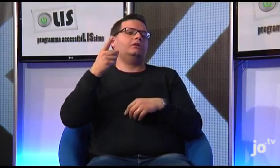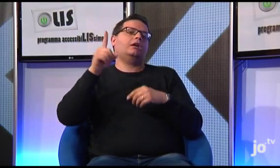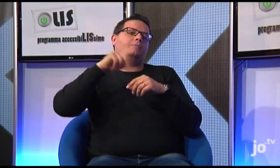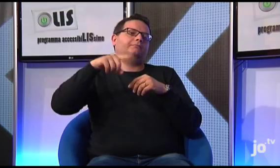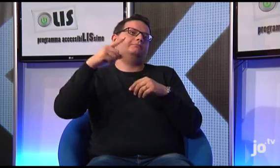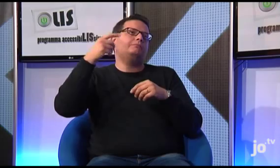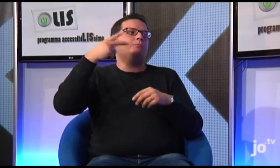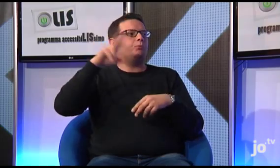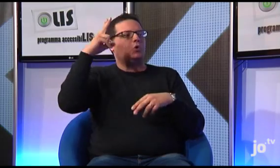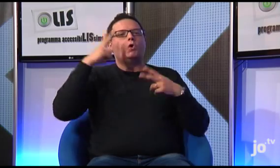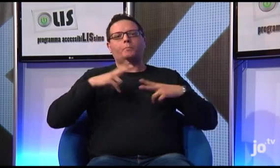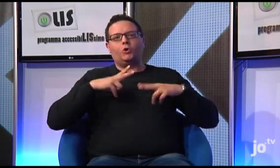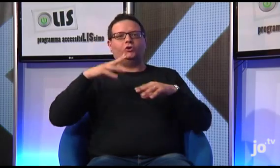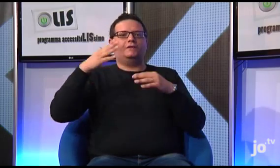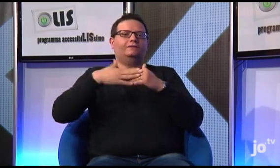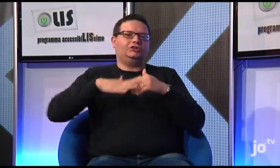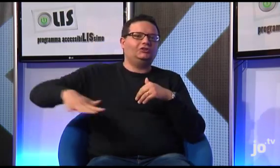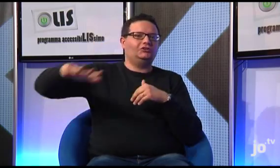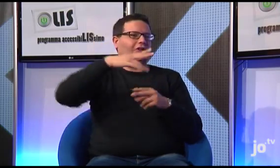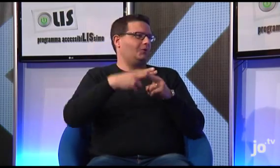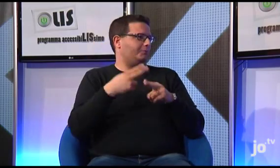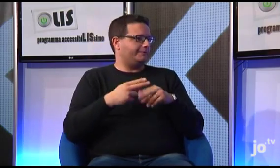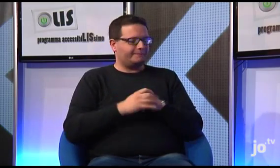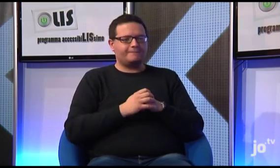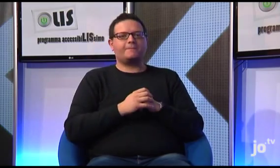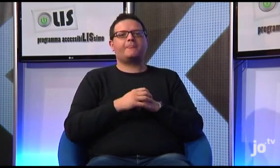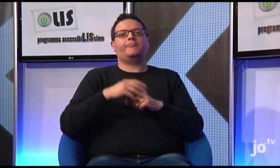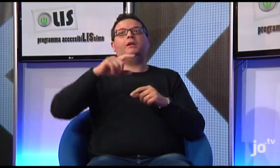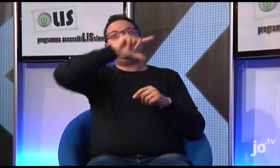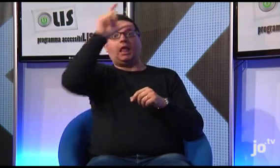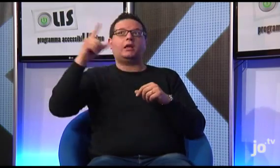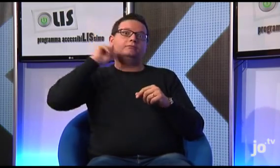è più comodo per tutti che la sede centrale sia a Roma e che gli incontri nazionali,